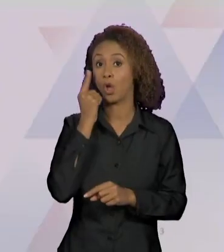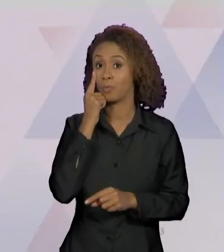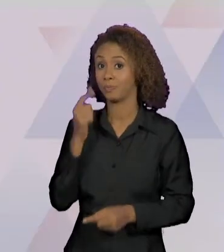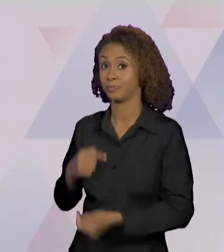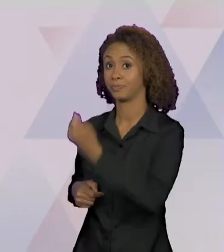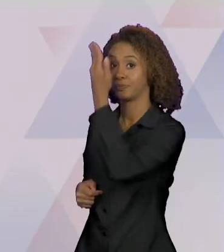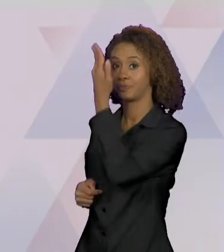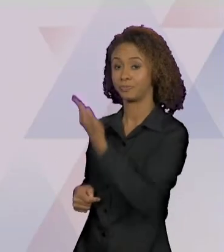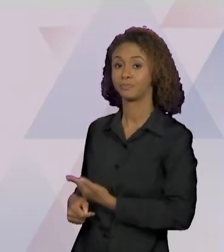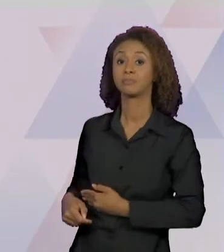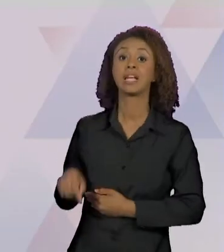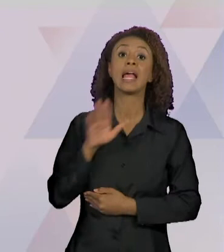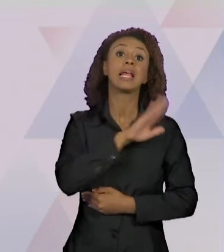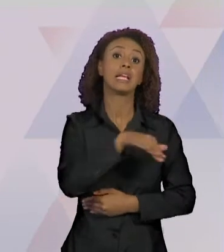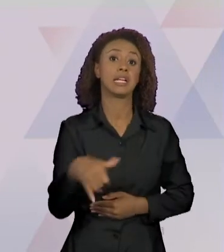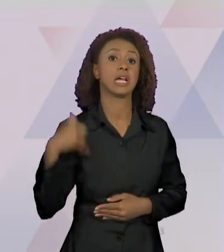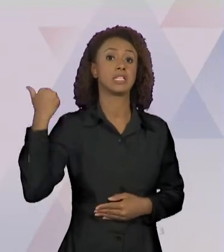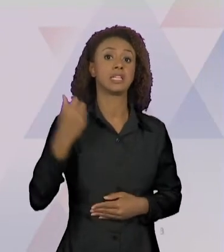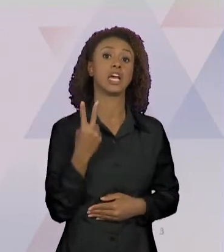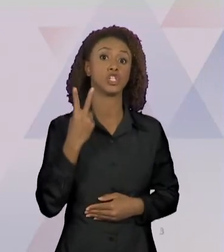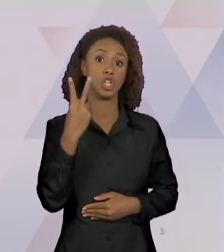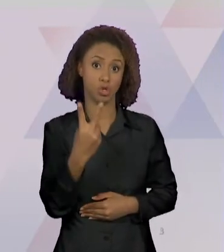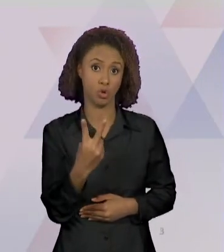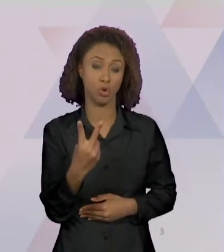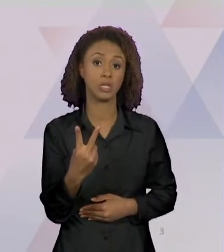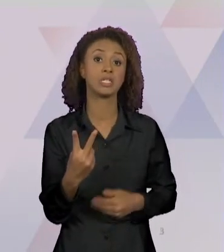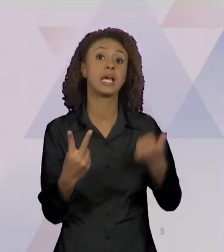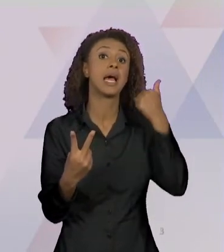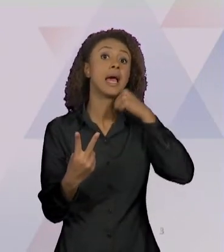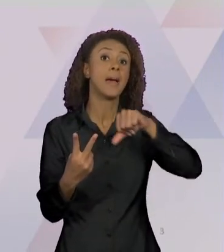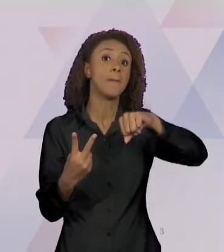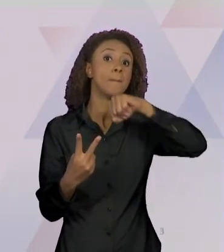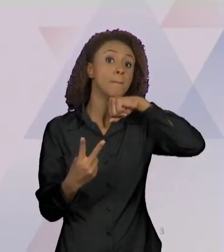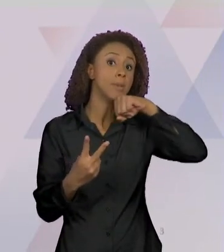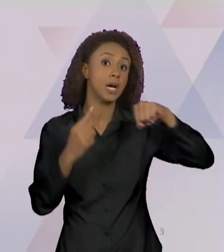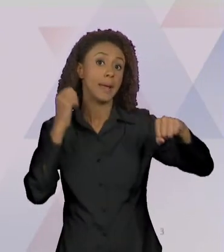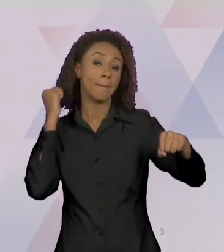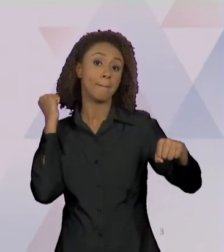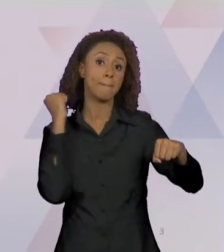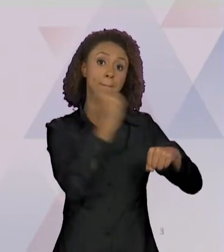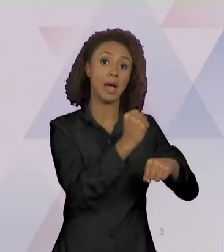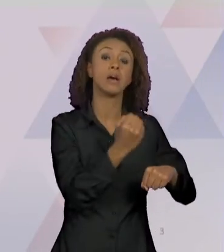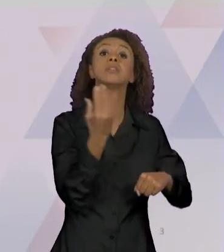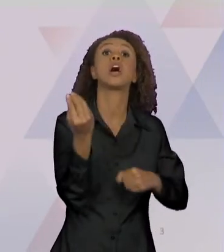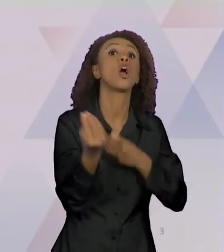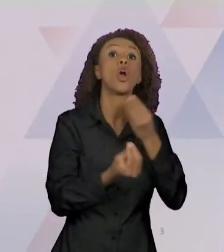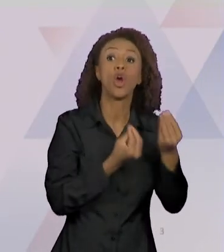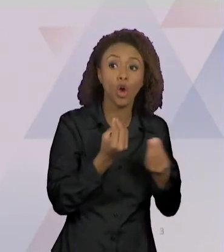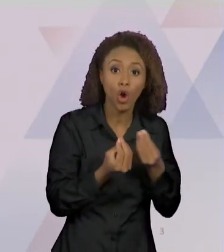DE 2 ANOS MATA A MÃE AO FECHAR JANELA DO CARRO NO